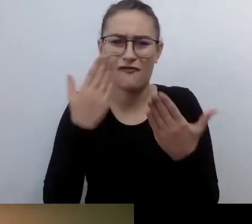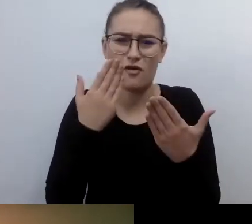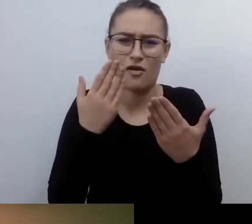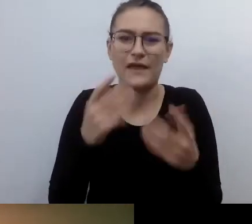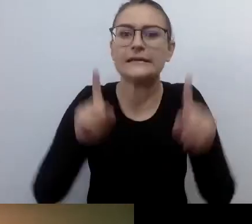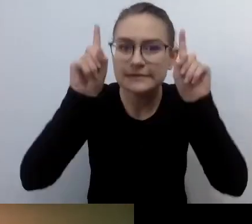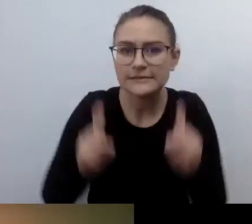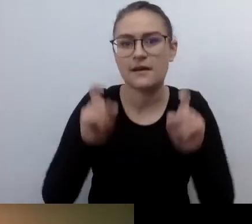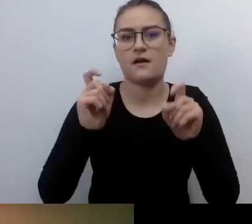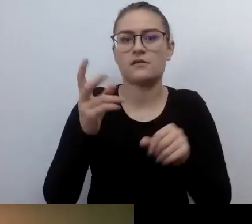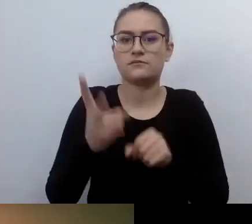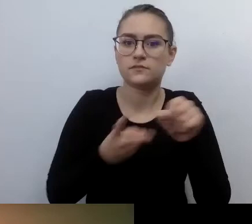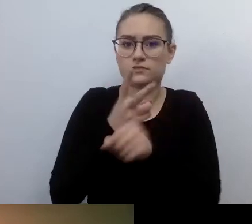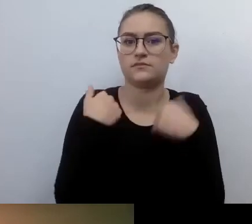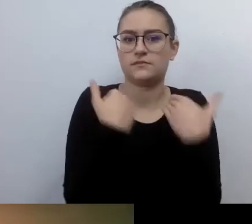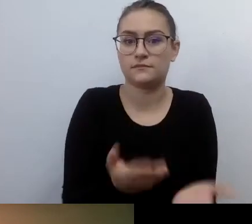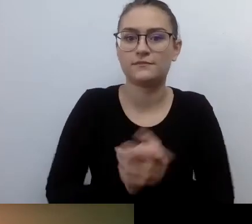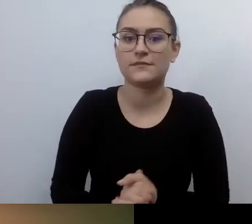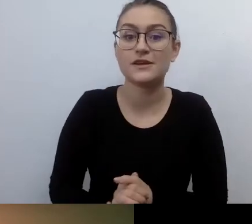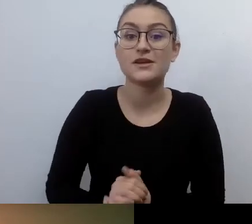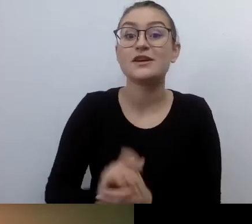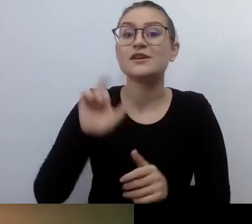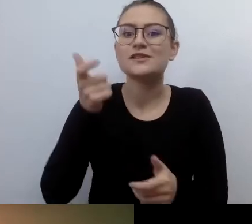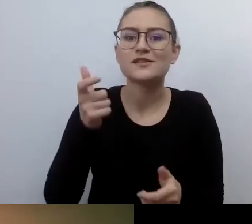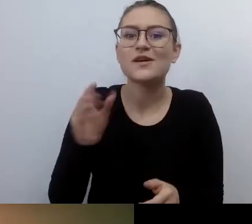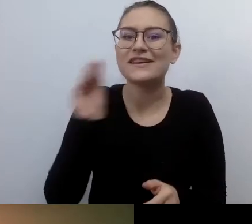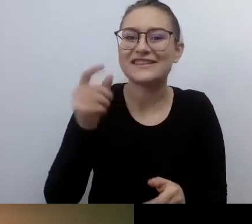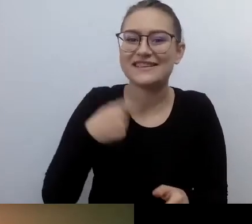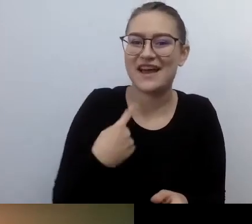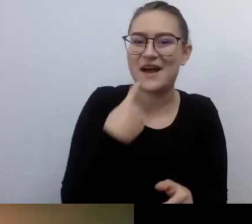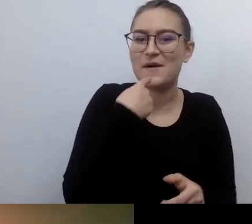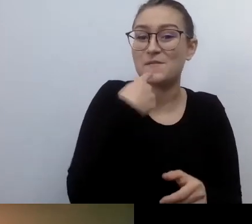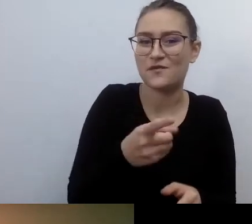Powiem od razu, zanim mnie ubiegniesz. Dostępność zaczyna się w głowie.